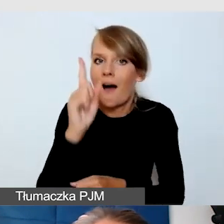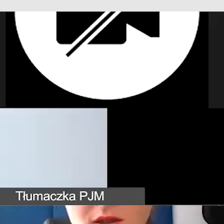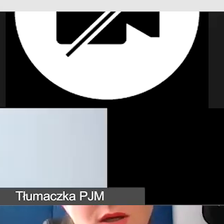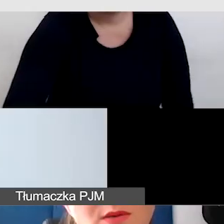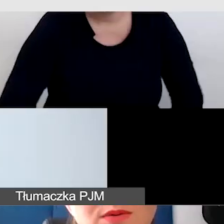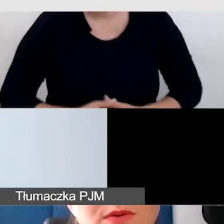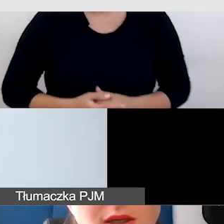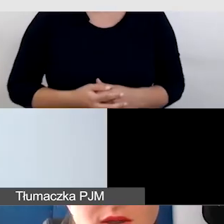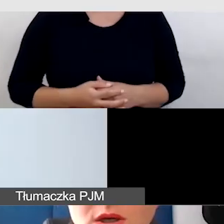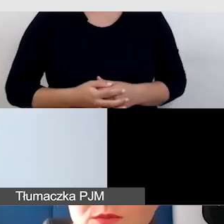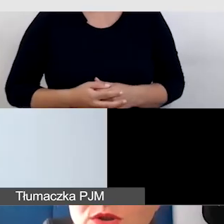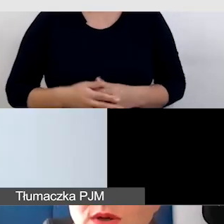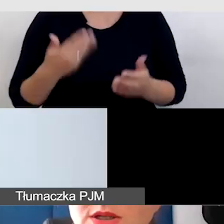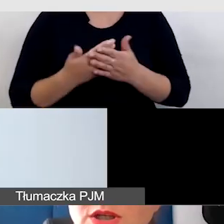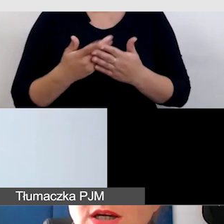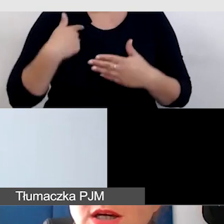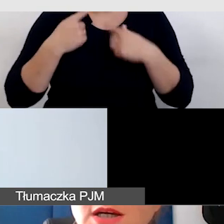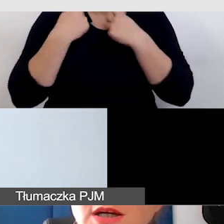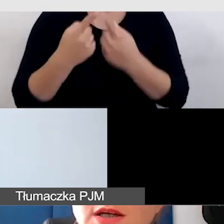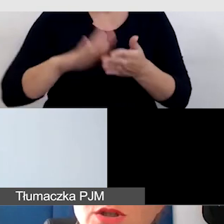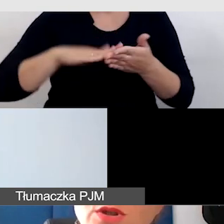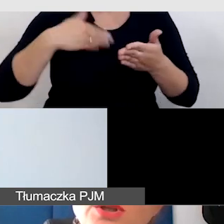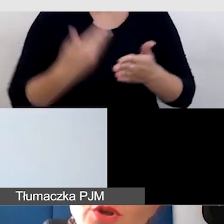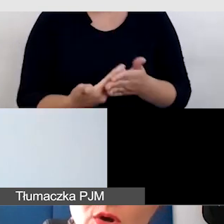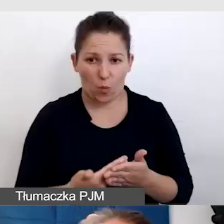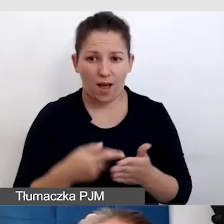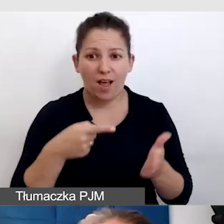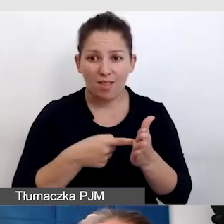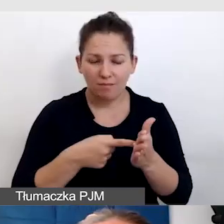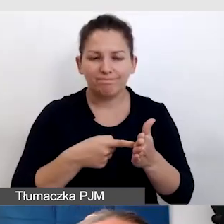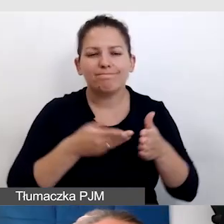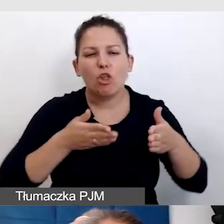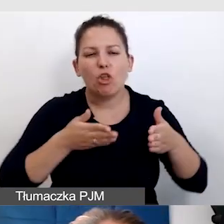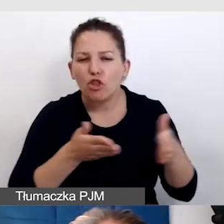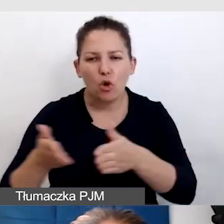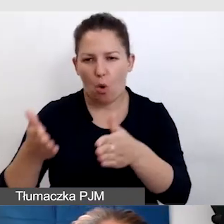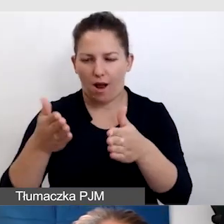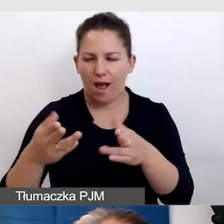Daję to jako przykład, że to jest droga, że to jest konsultacja